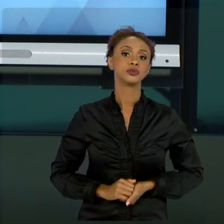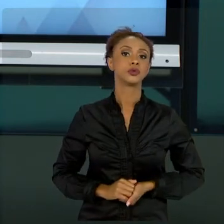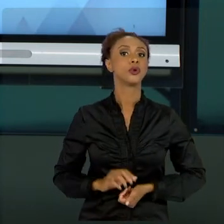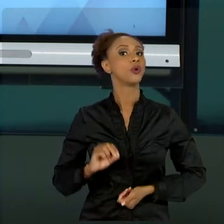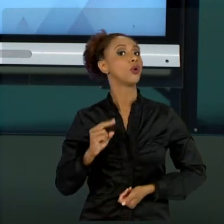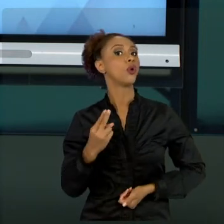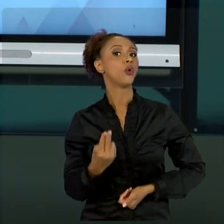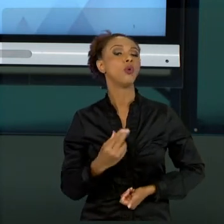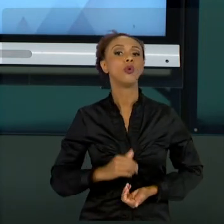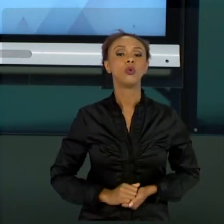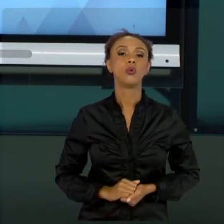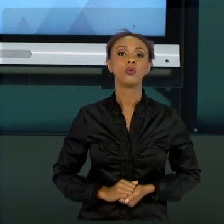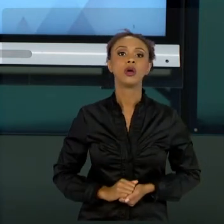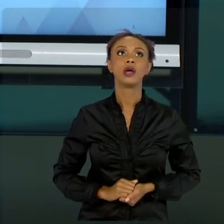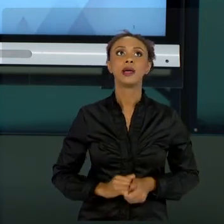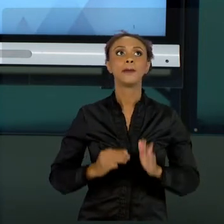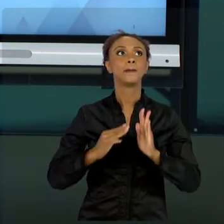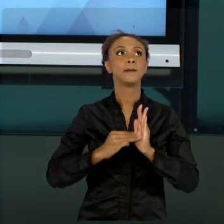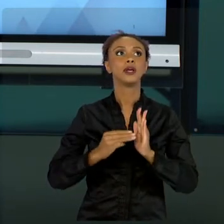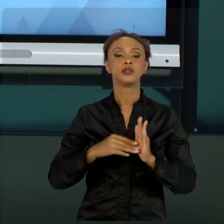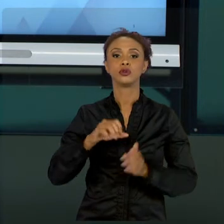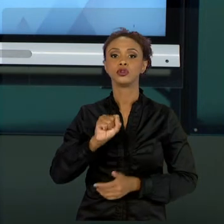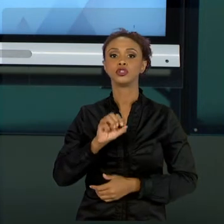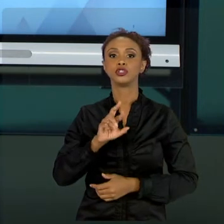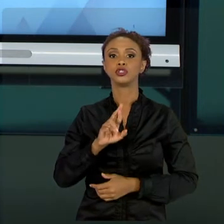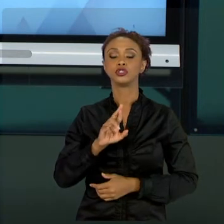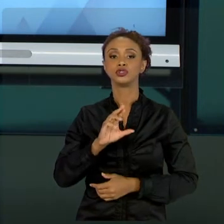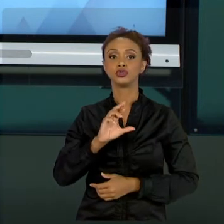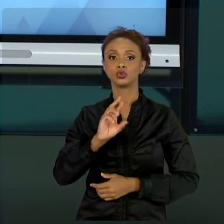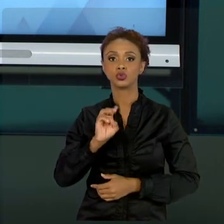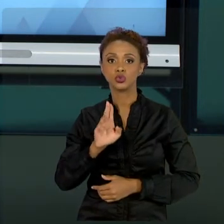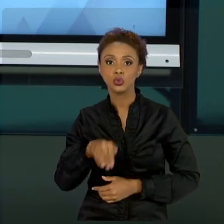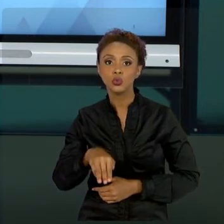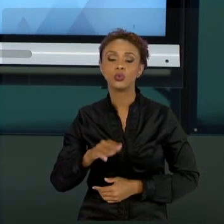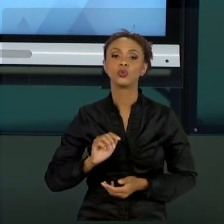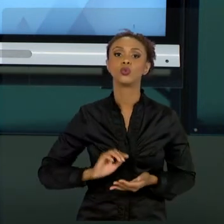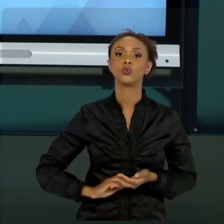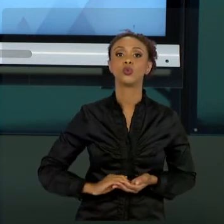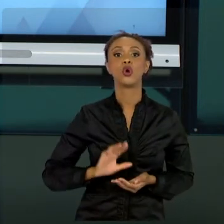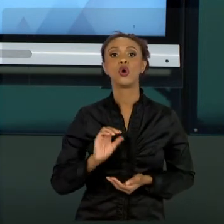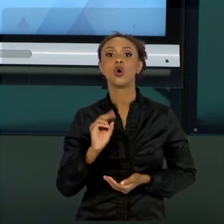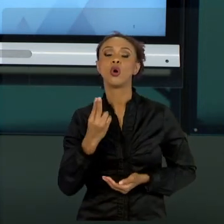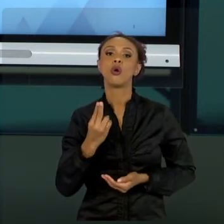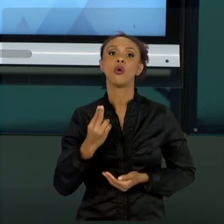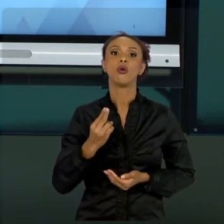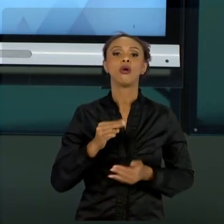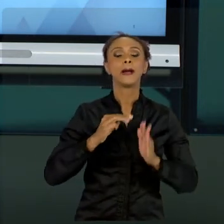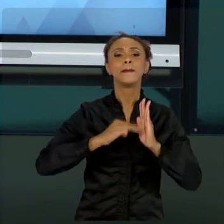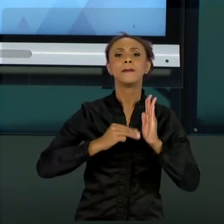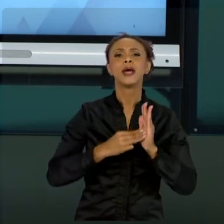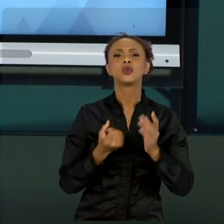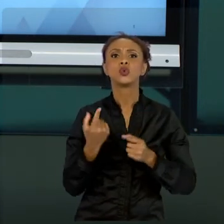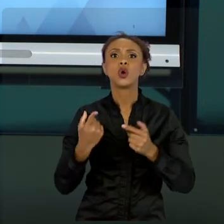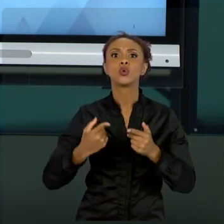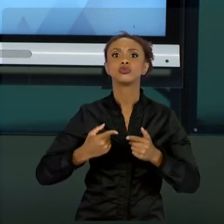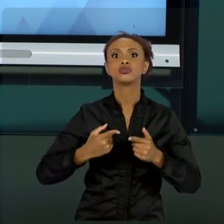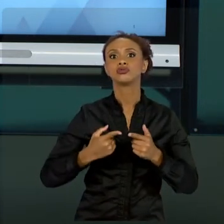MÉTODOS QUE SÃO MAIS DINÂMICOS, MÉTODOS QUE SÃO CRIATIVOS E ALTERAM CONFORME O TEMPO. ENTÃO,